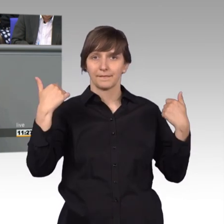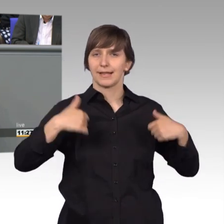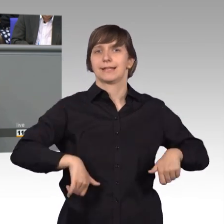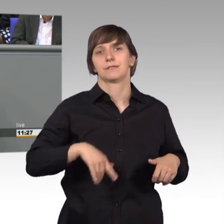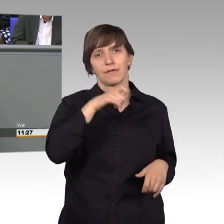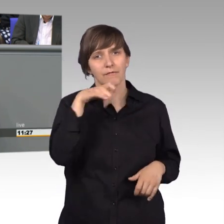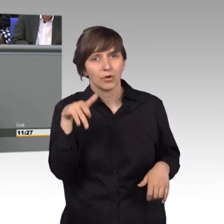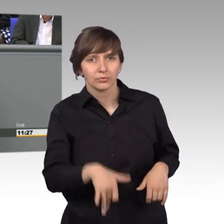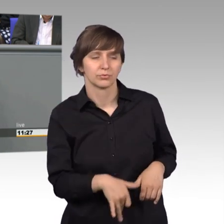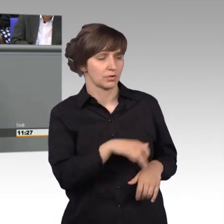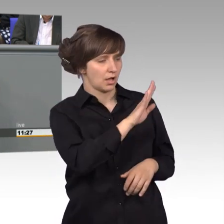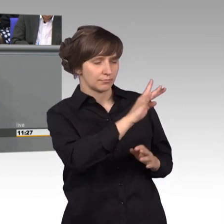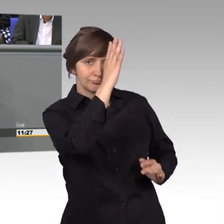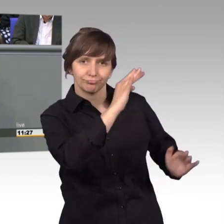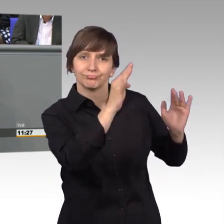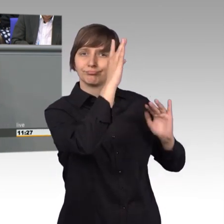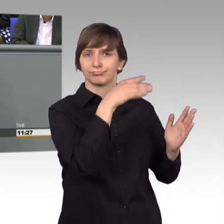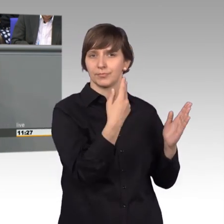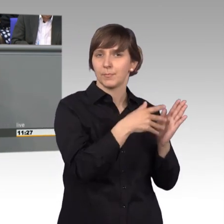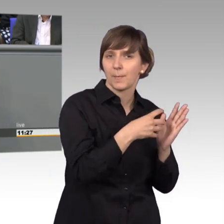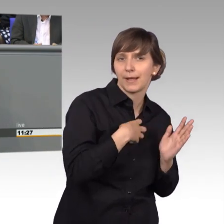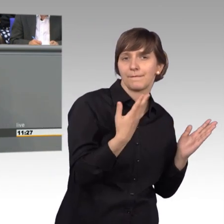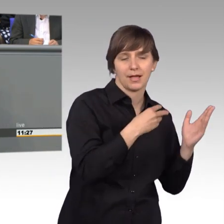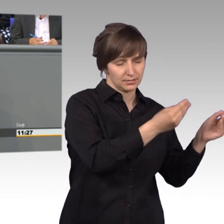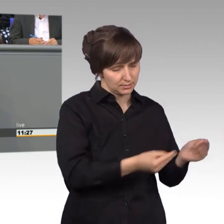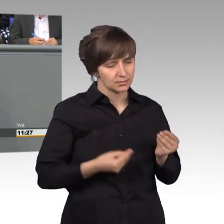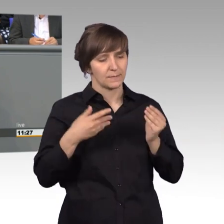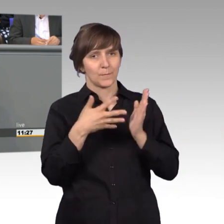die Gedanken, die er vorträgt, das Anliegen, zu prüfen und dann auch widerzuspiegeln.